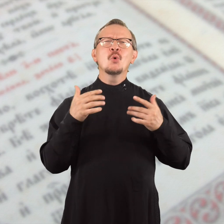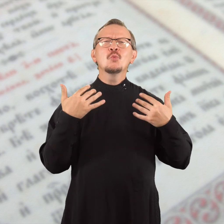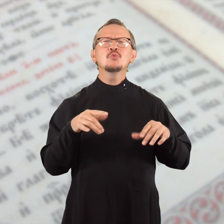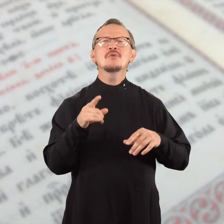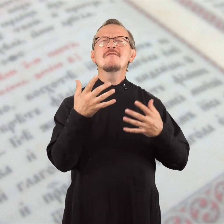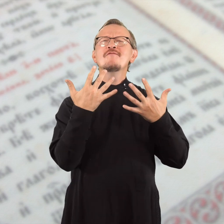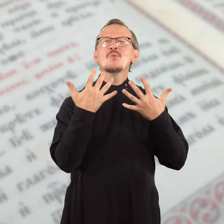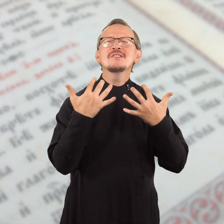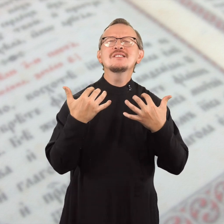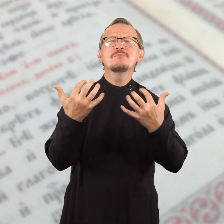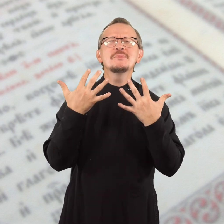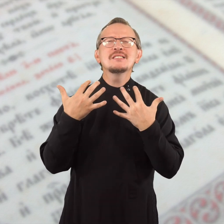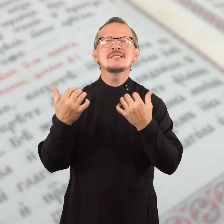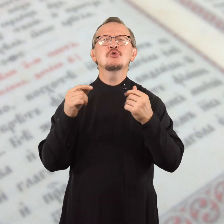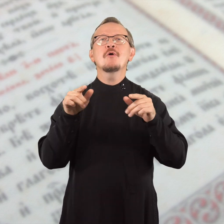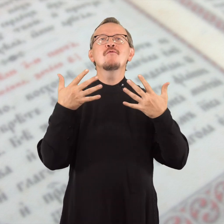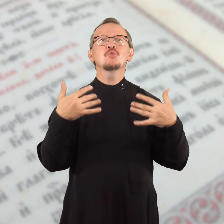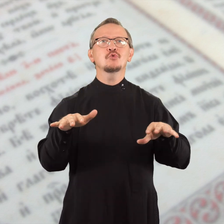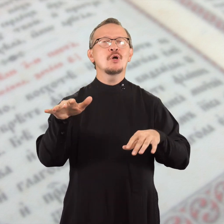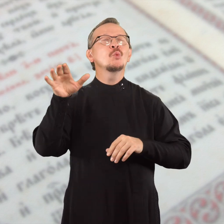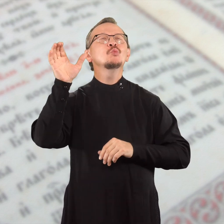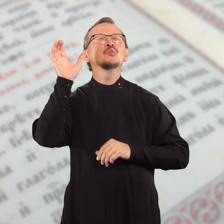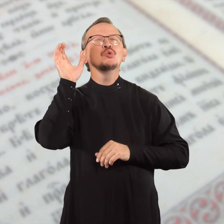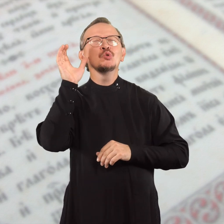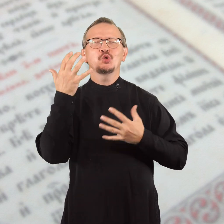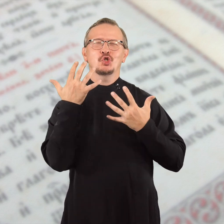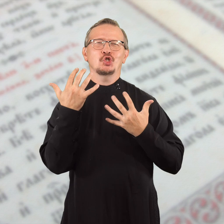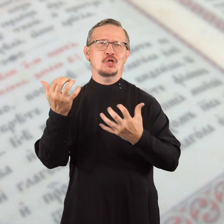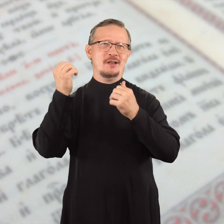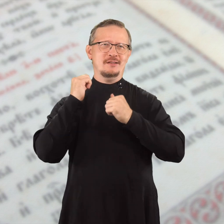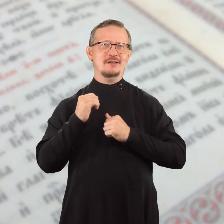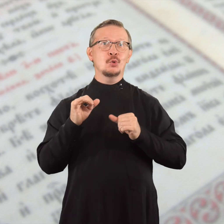и что вы уже восприняли, что вы уже услышали